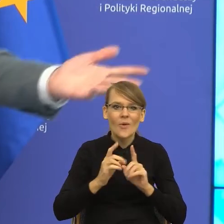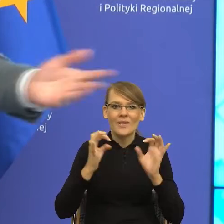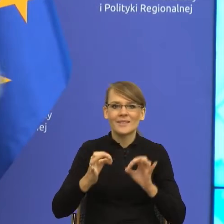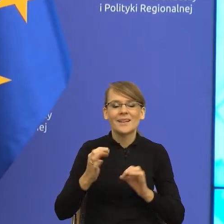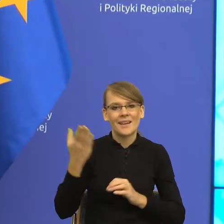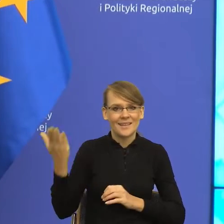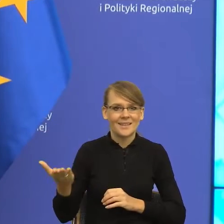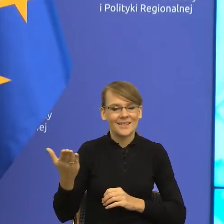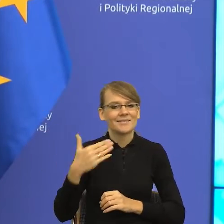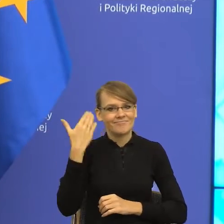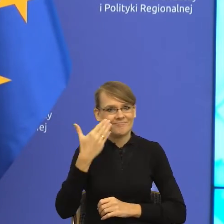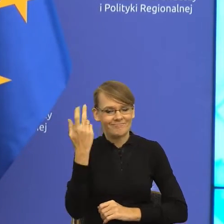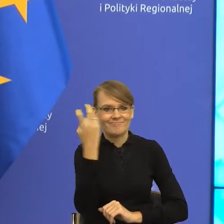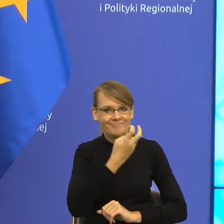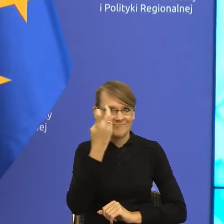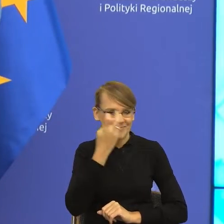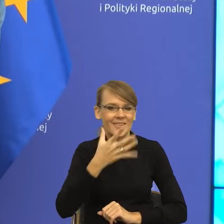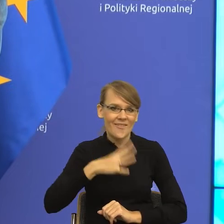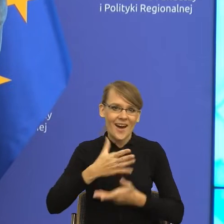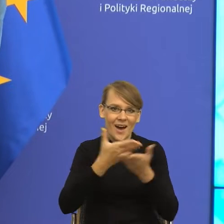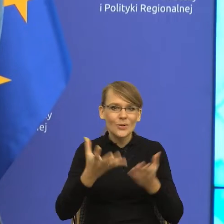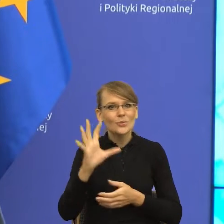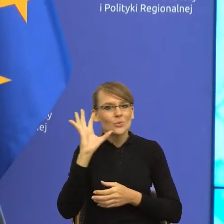Więc proszę słuchać i korzystać, a pani doktor powiem tylko tyle,